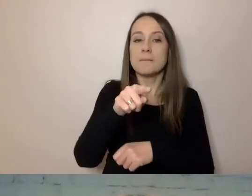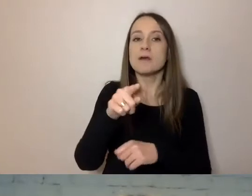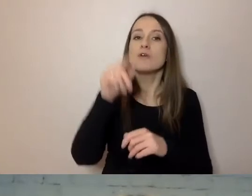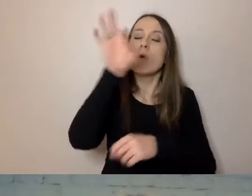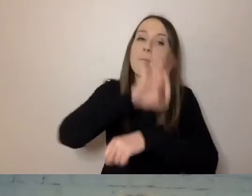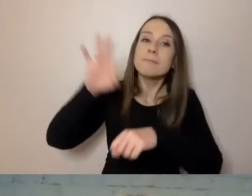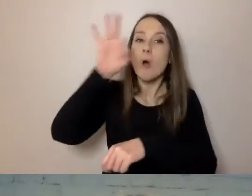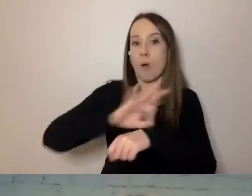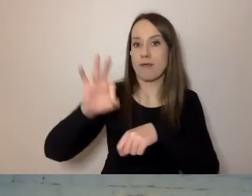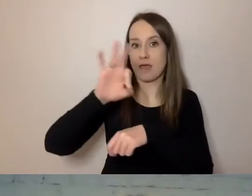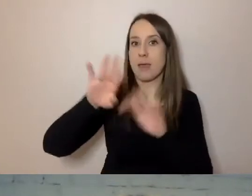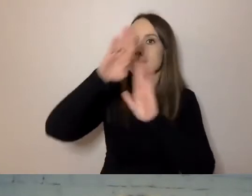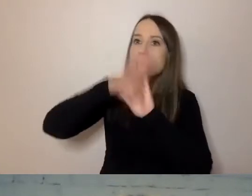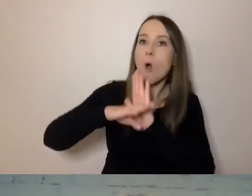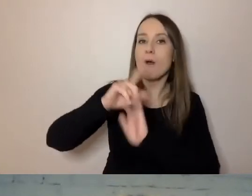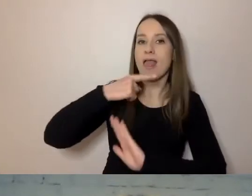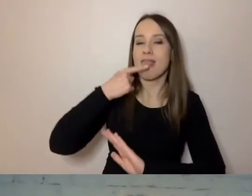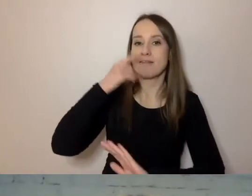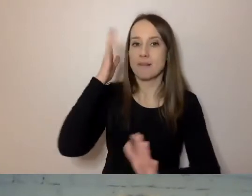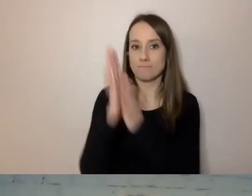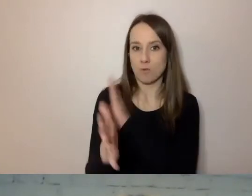programy prostego języka powstały.